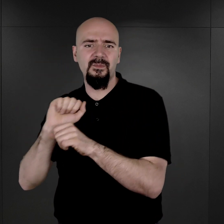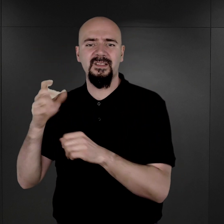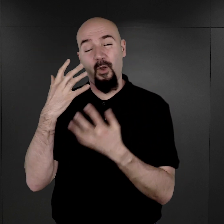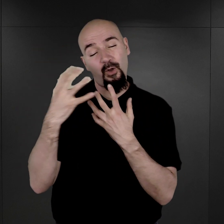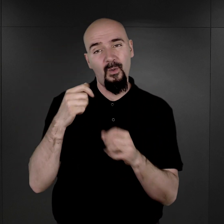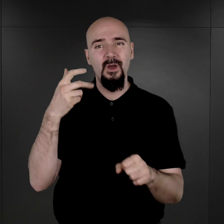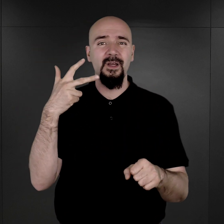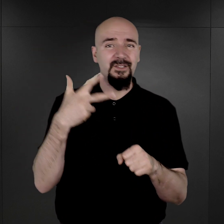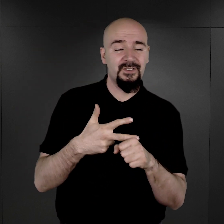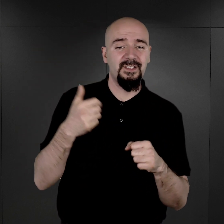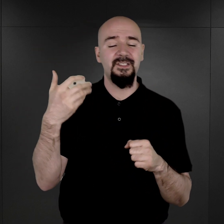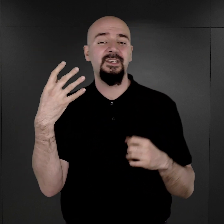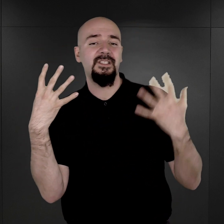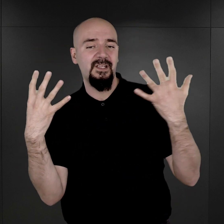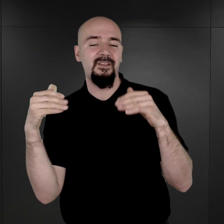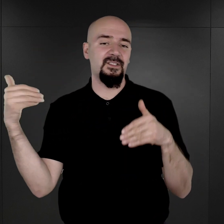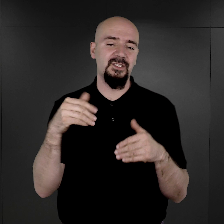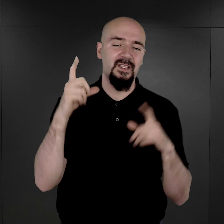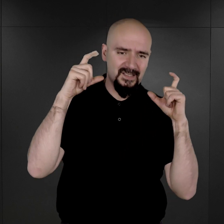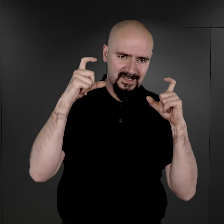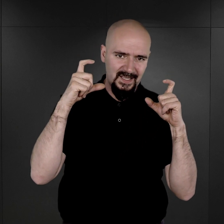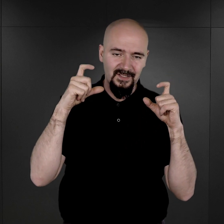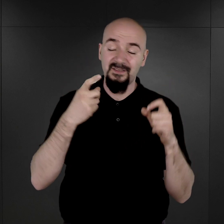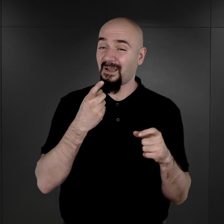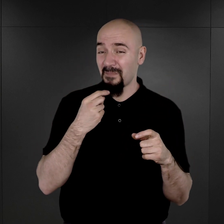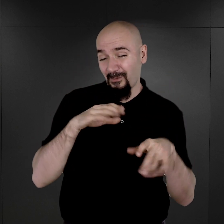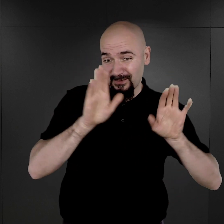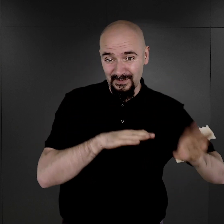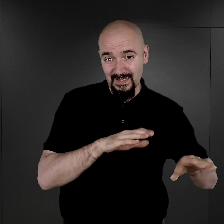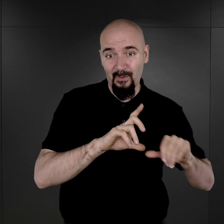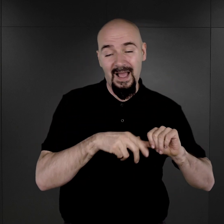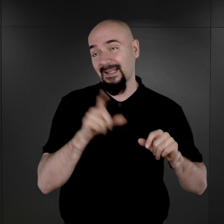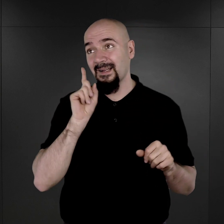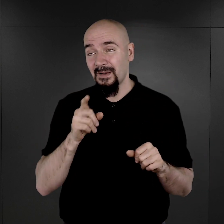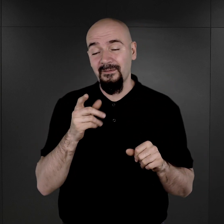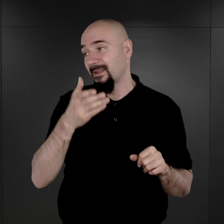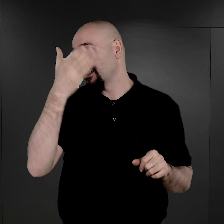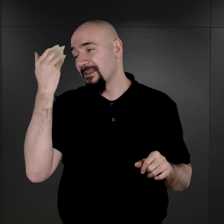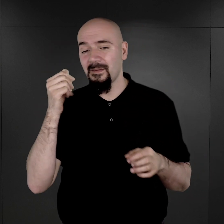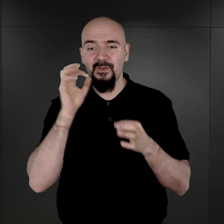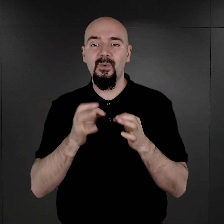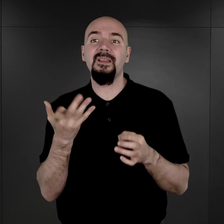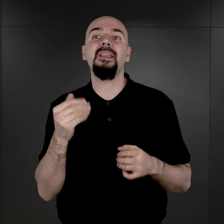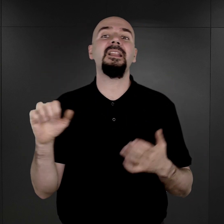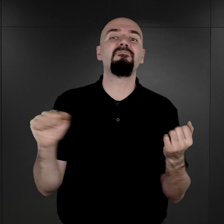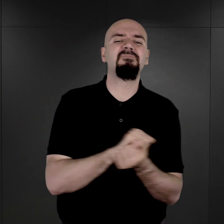Tylko tyle ocalało i naprawdę nie jesteśmy w stanie powiedzieć, ile zniszczono tych fotografii,